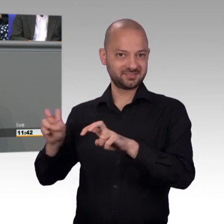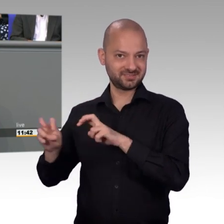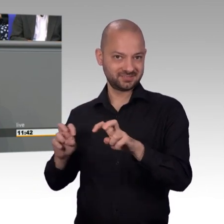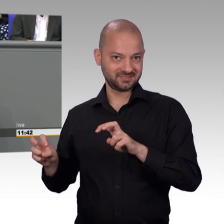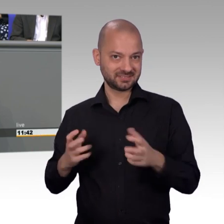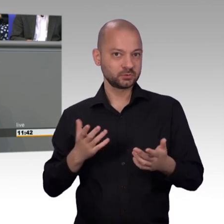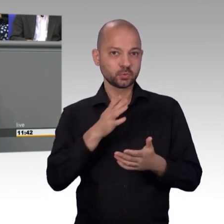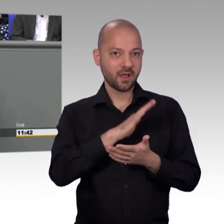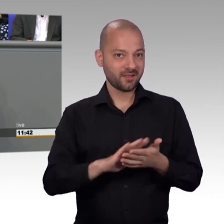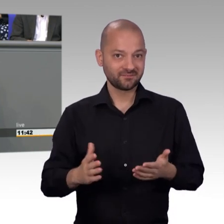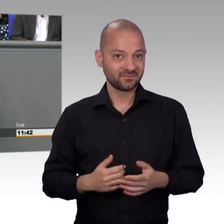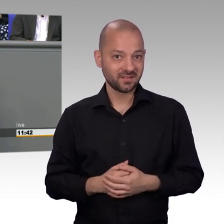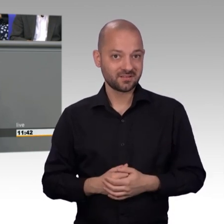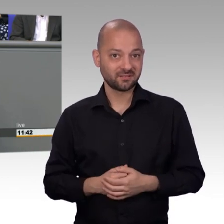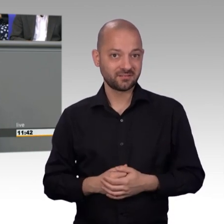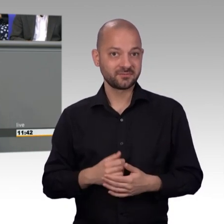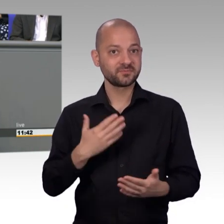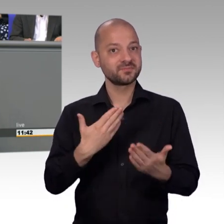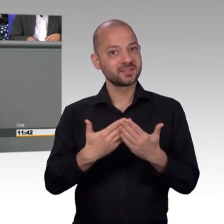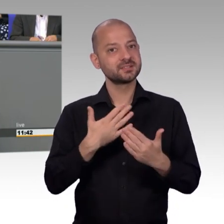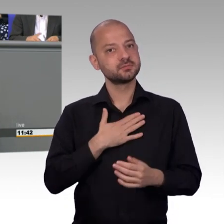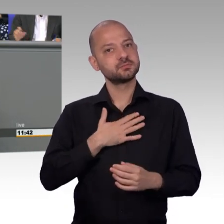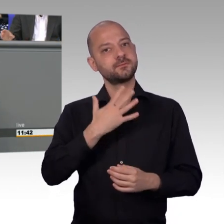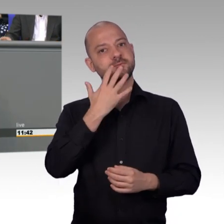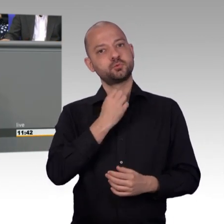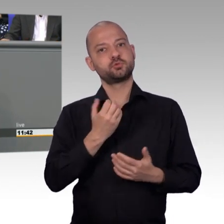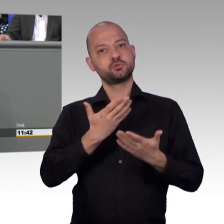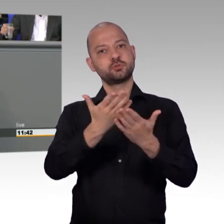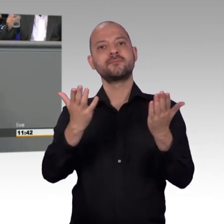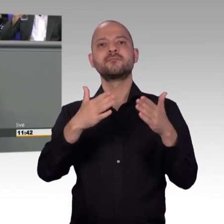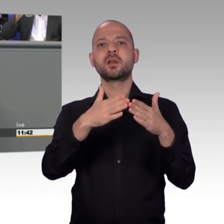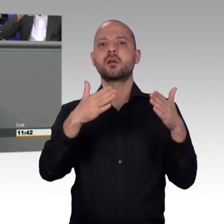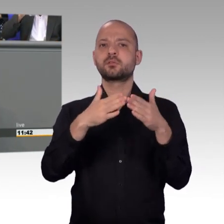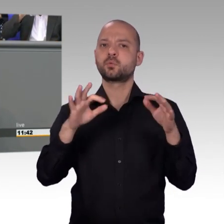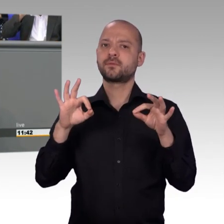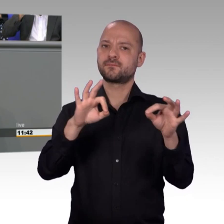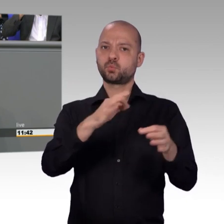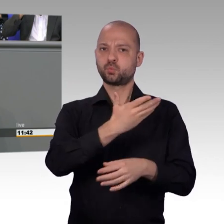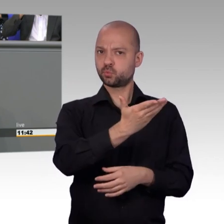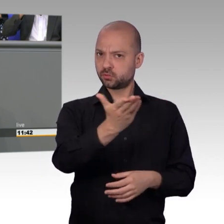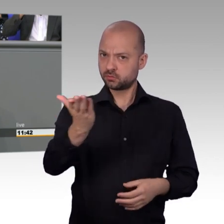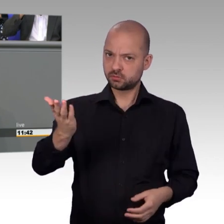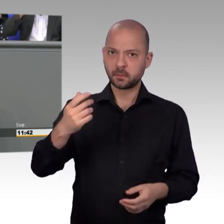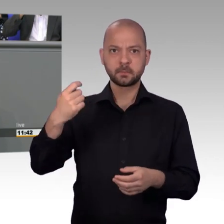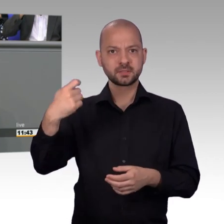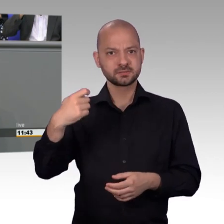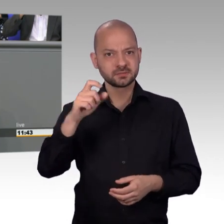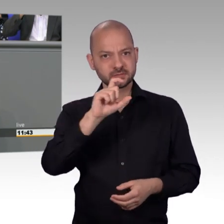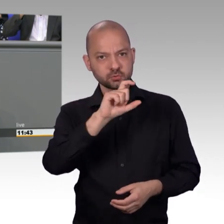im Petitionsausschuss und diese Wertschätzung, und das meine ich sehr ernst, die kann auch damit anfangen, dass wir wie nahezu